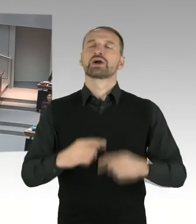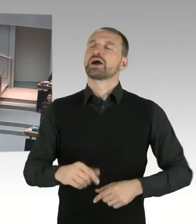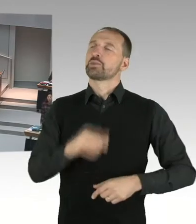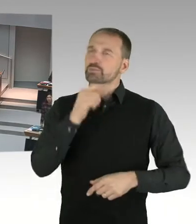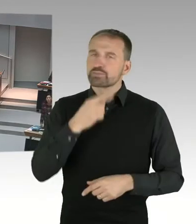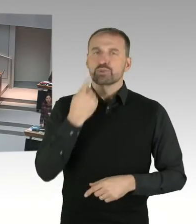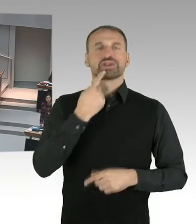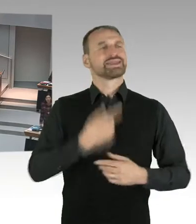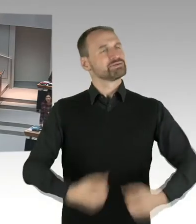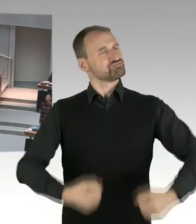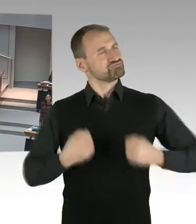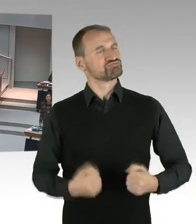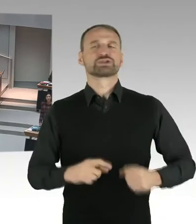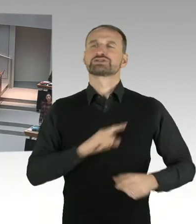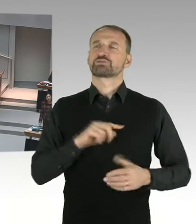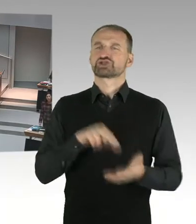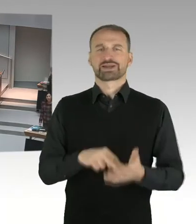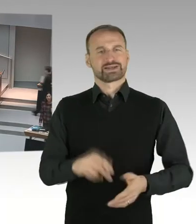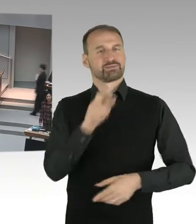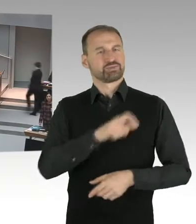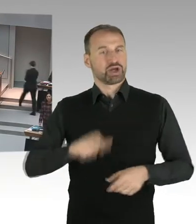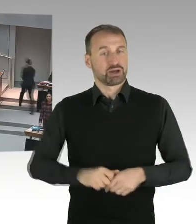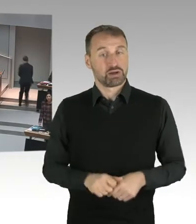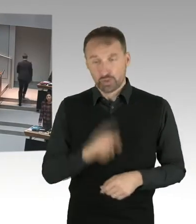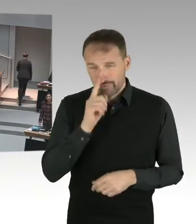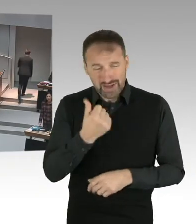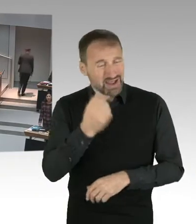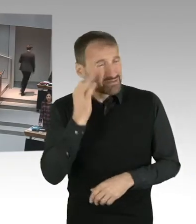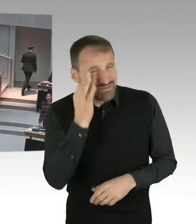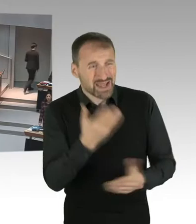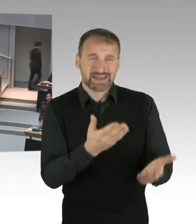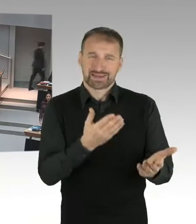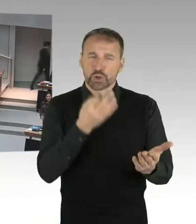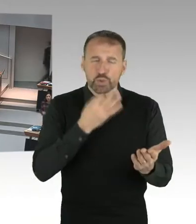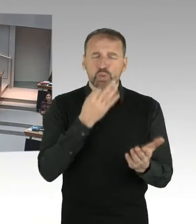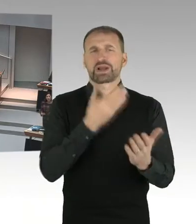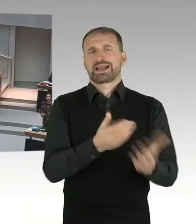wo es um eine Selbstfindung geht, eine Lehrkraft vor mir, eine Lehrkraft vor mir, die ein Kopftuch trägt.